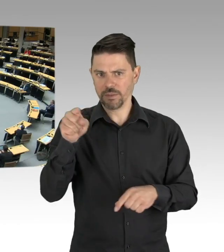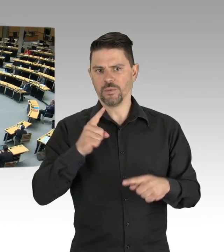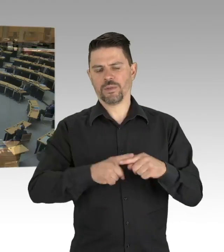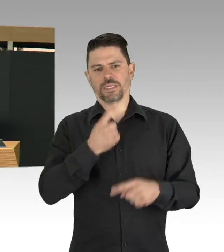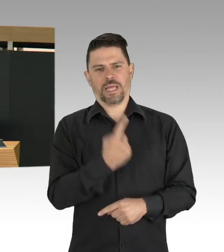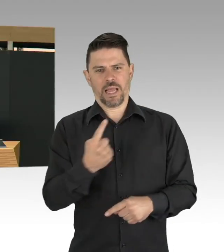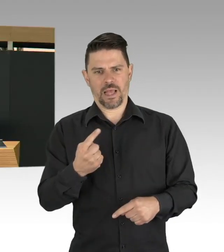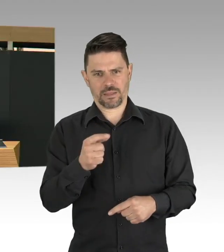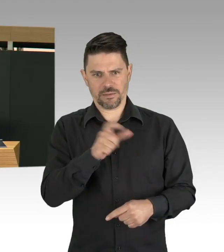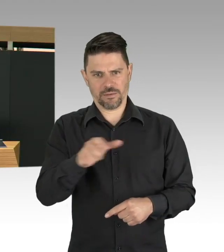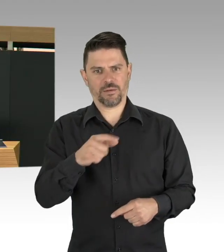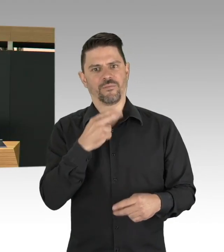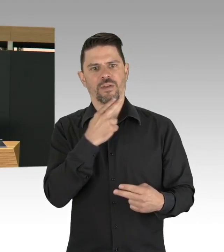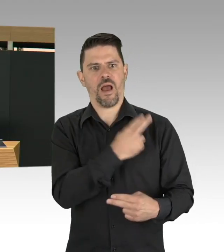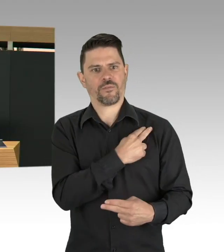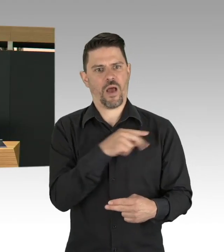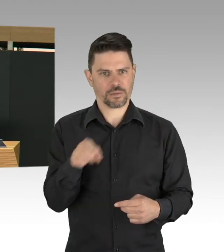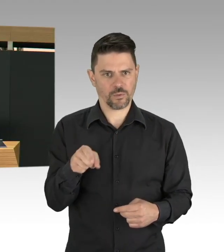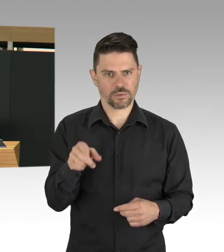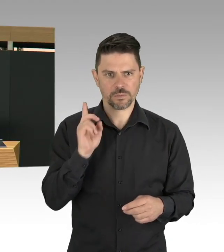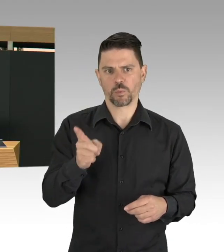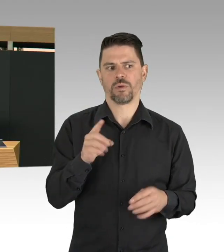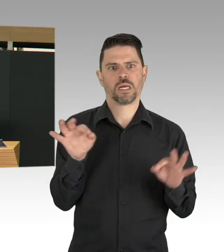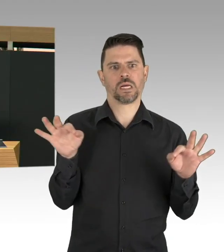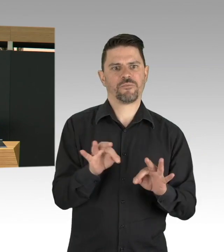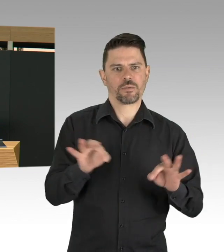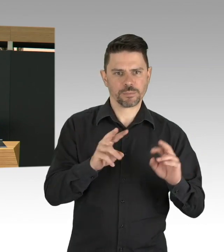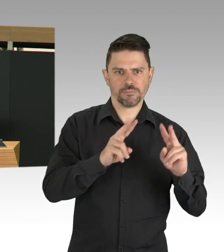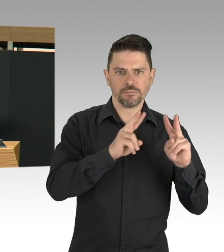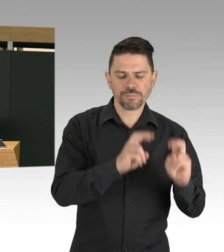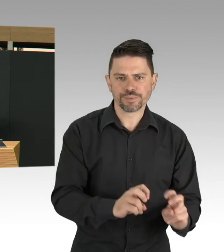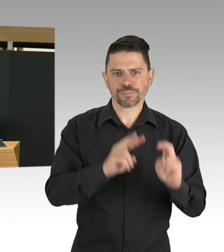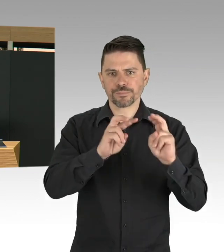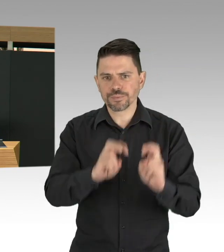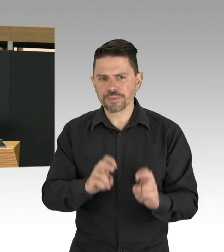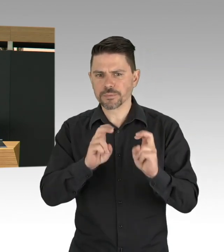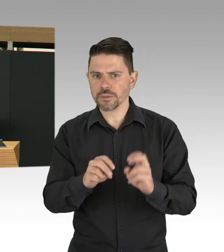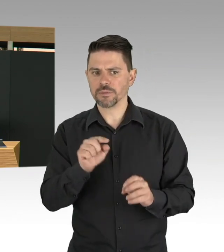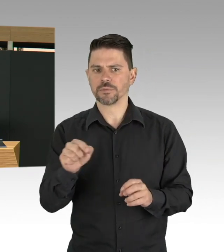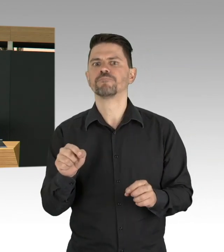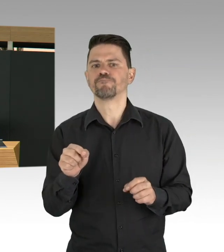meine Damen und Herren, Sie wissen, dass mir gerade die besonders gefährdeten Gruppen sehr am Herzen liegen,